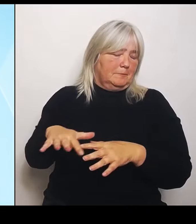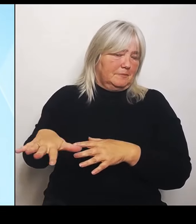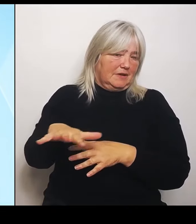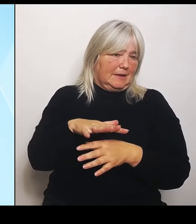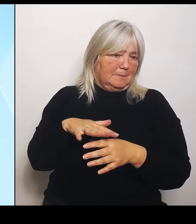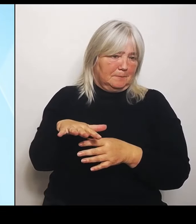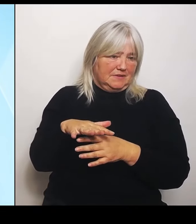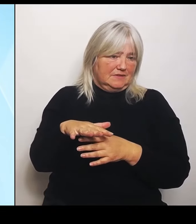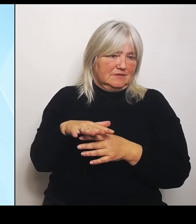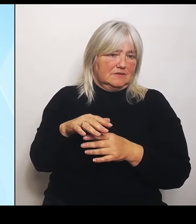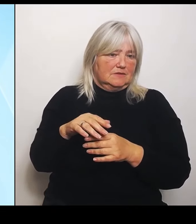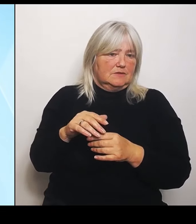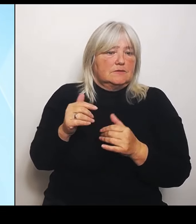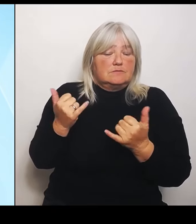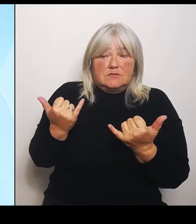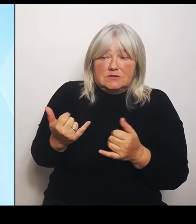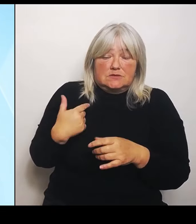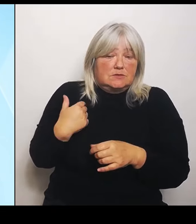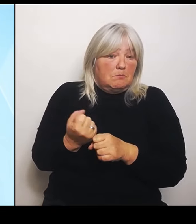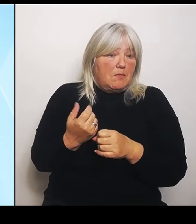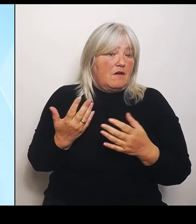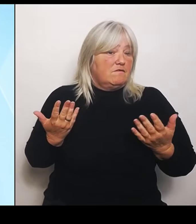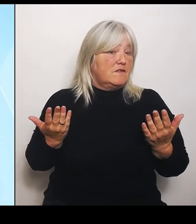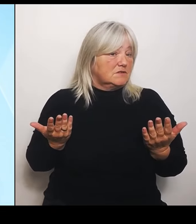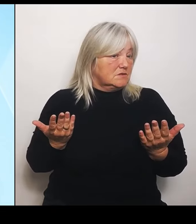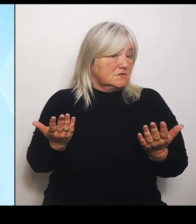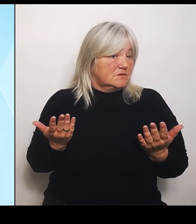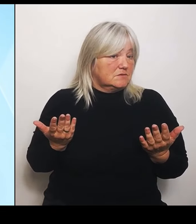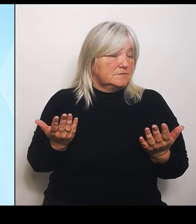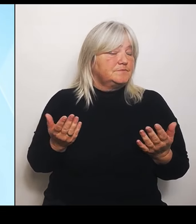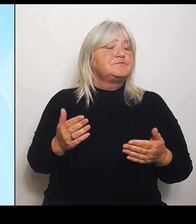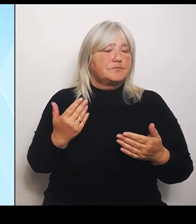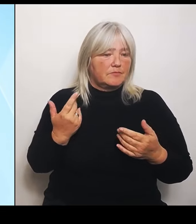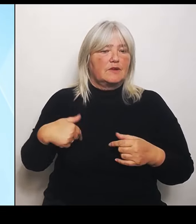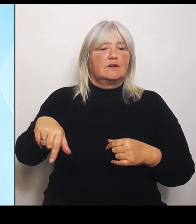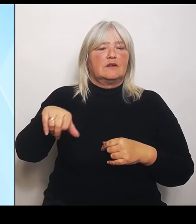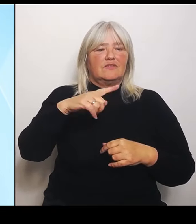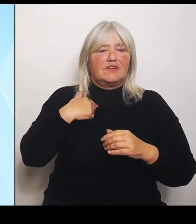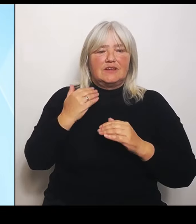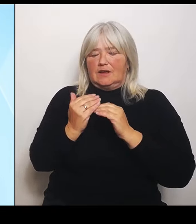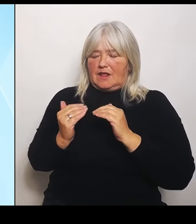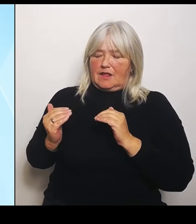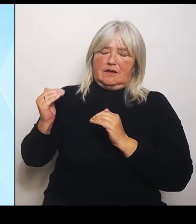Wir erhöhen im Bereich der Riedstromkulisse den